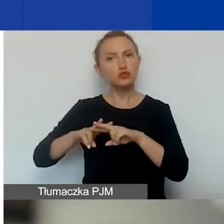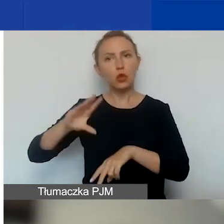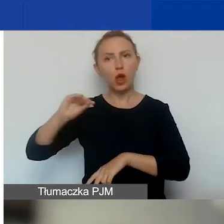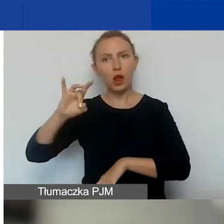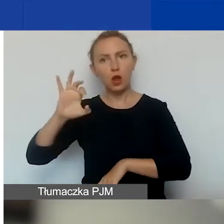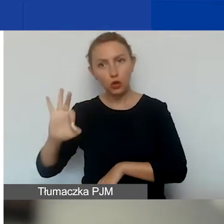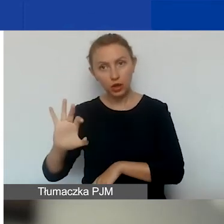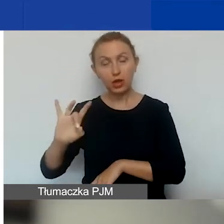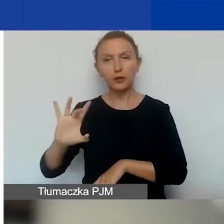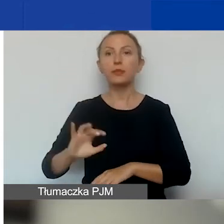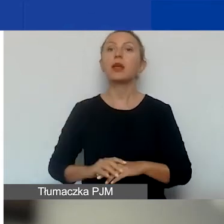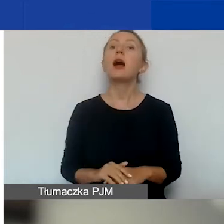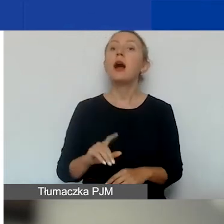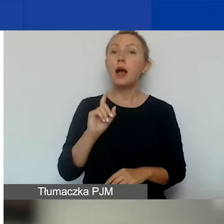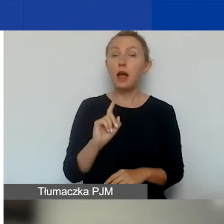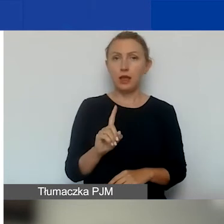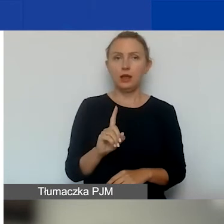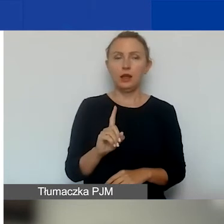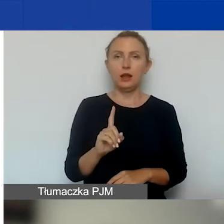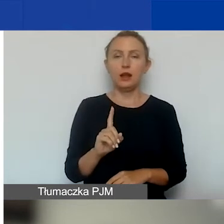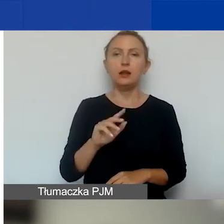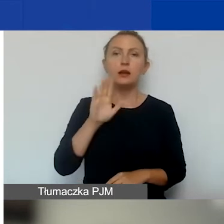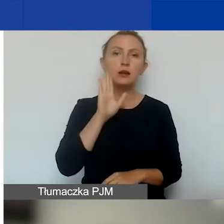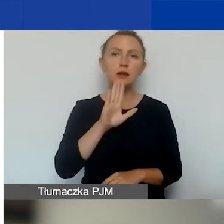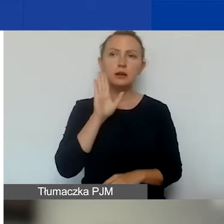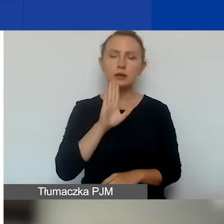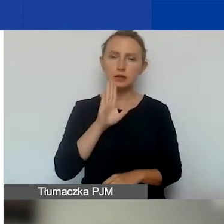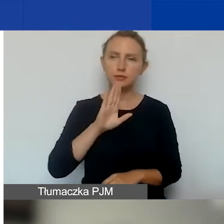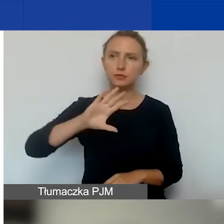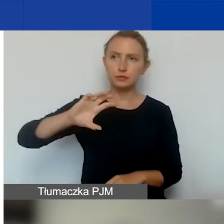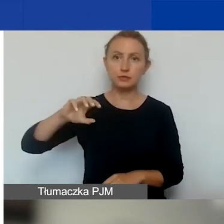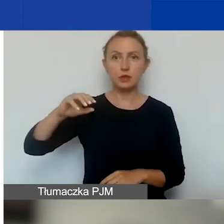Mimo to nadal podmioty zarejestrowane na Węgrzech